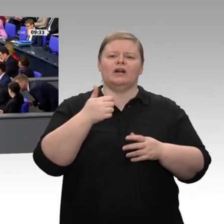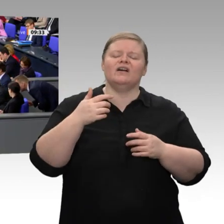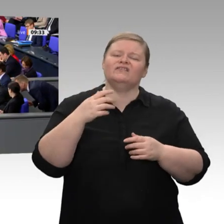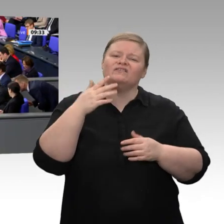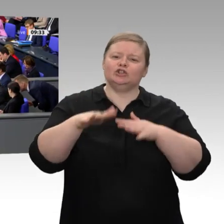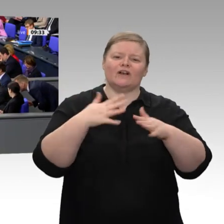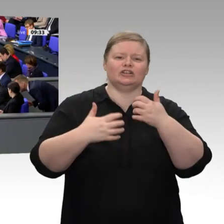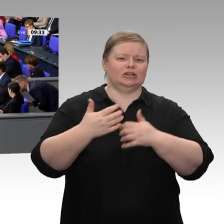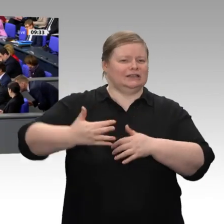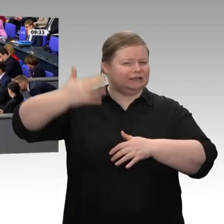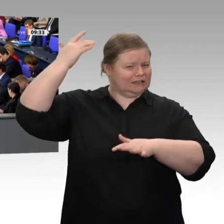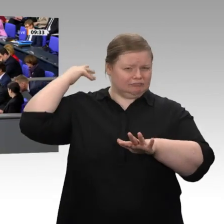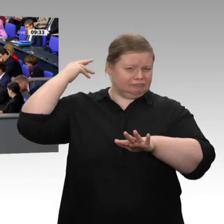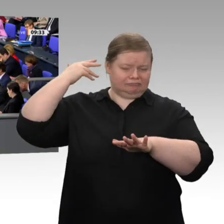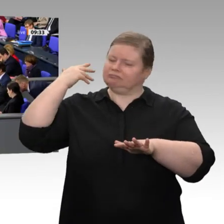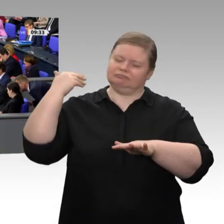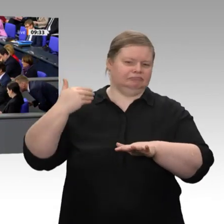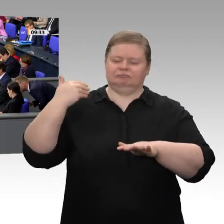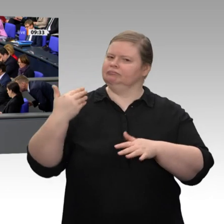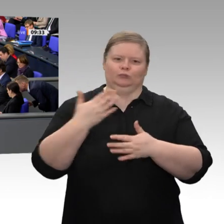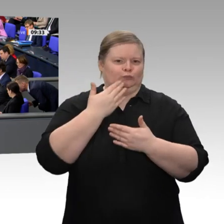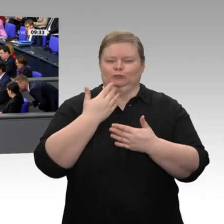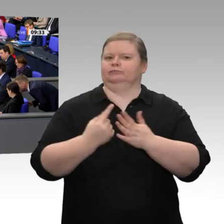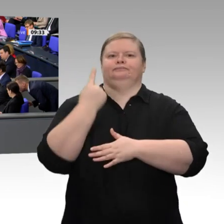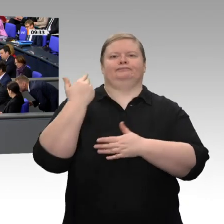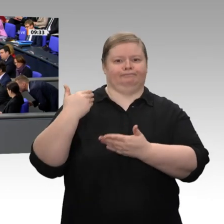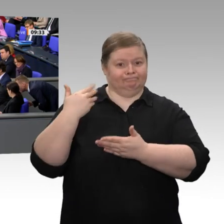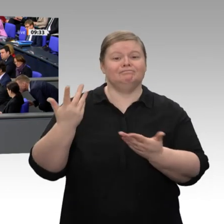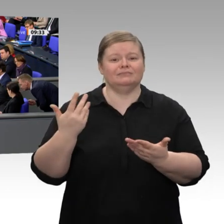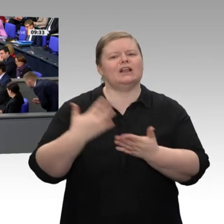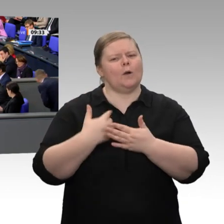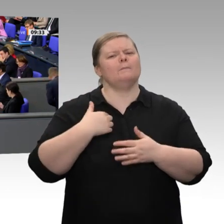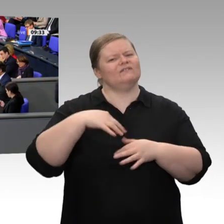die mit minus 6 Prozent tiefgreifend war, gehandelt hat - Kurzarbeitergeld und vieles